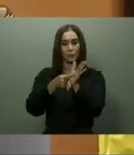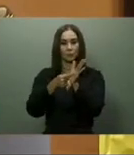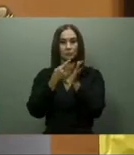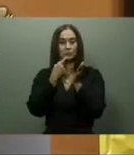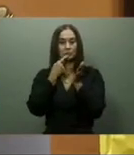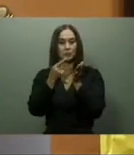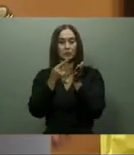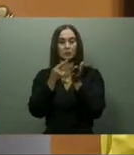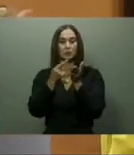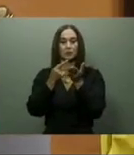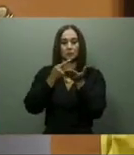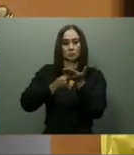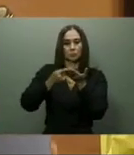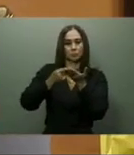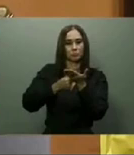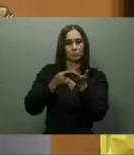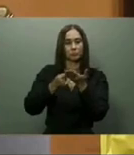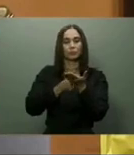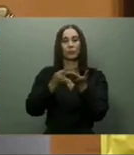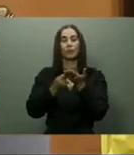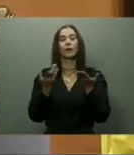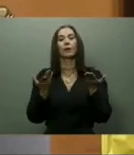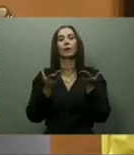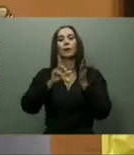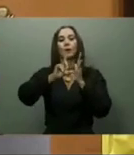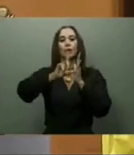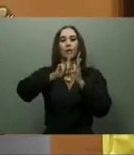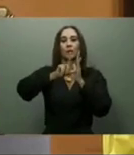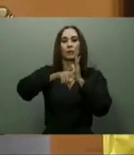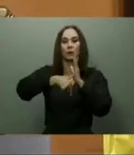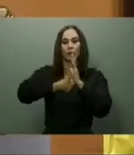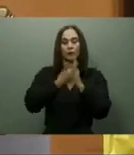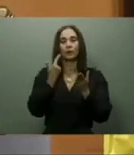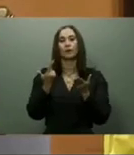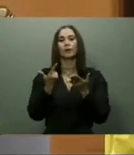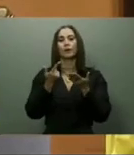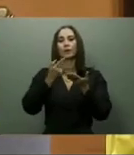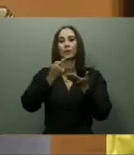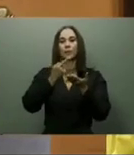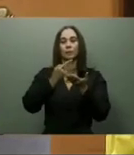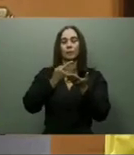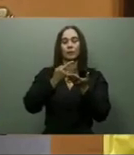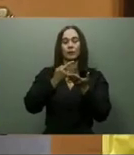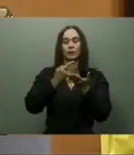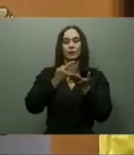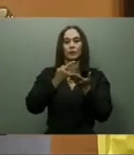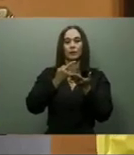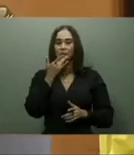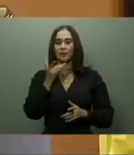El 27 de febrero del 2022, el presidente también anunció que en esas próximas semanas iniciarían